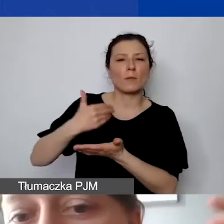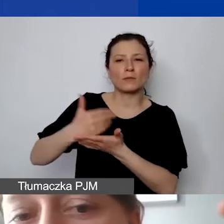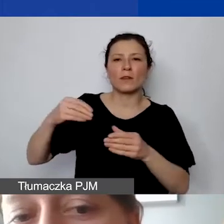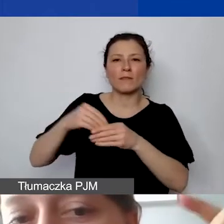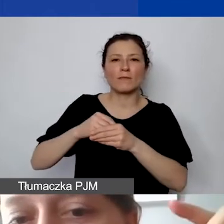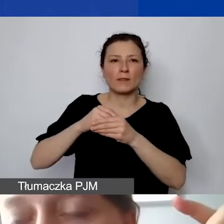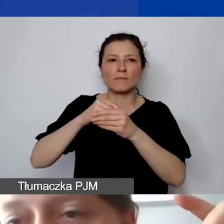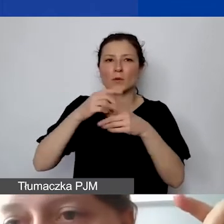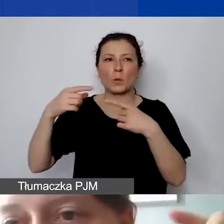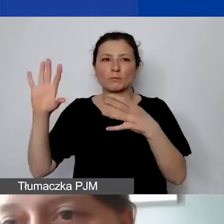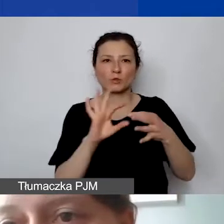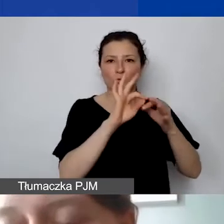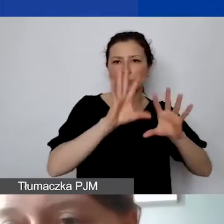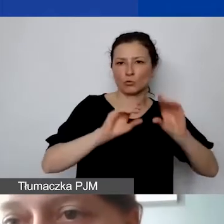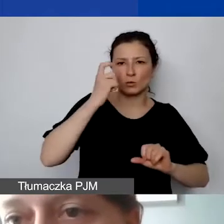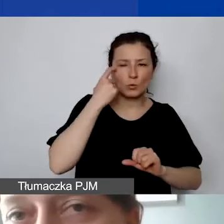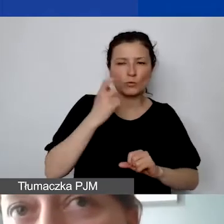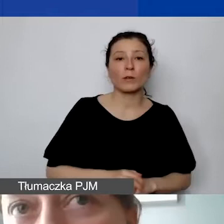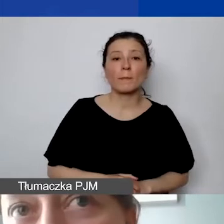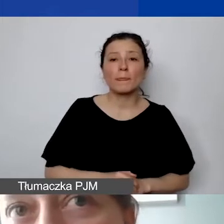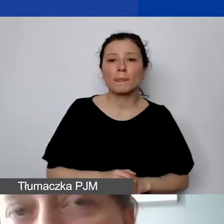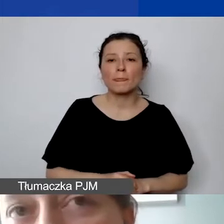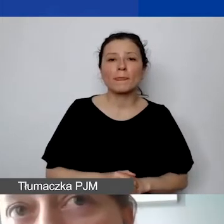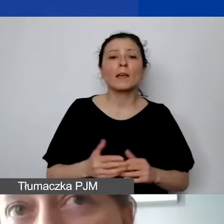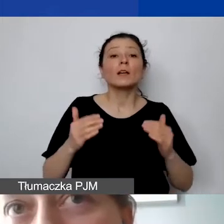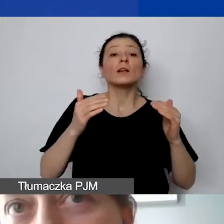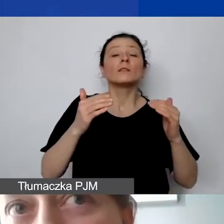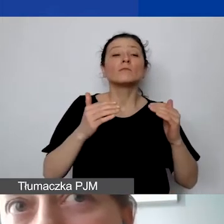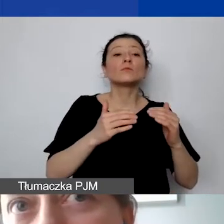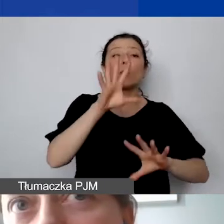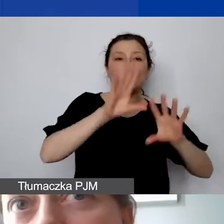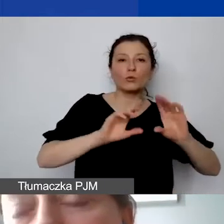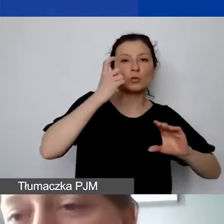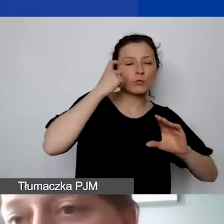To, co znajduje się poniżej, jest tabelą pomocniczą, która pomaga nam stwierdzić,